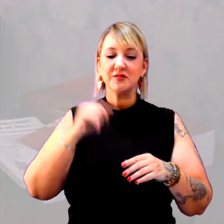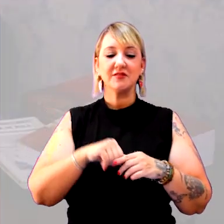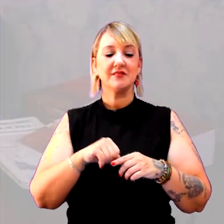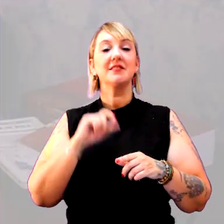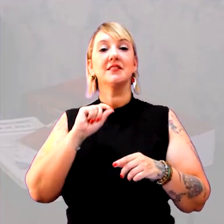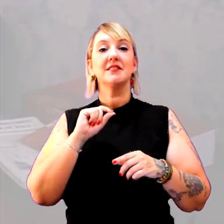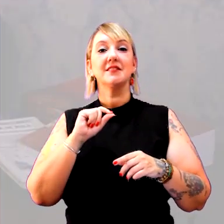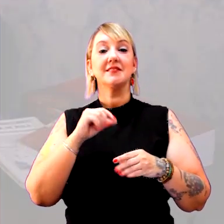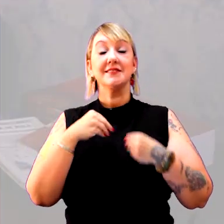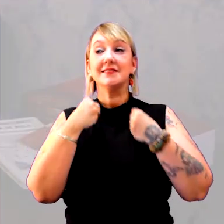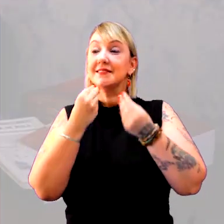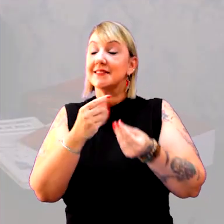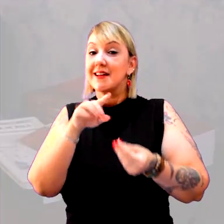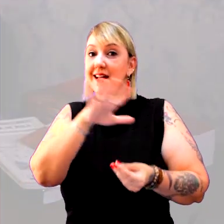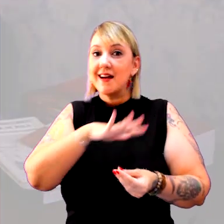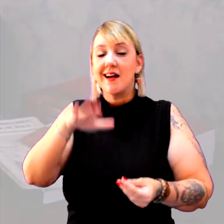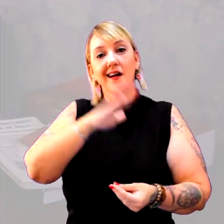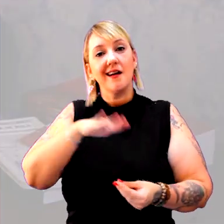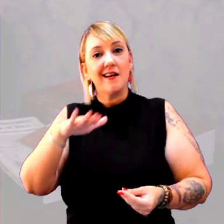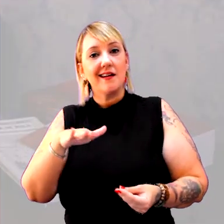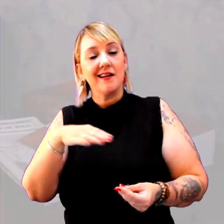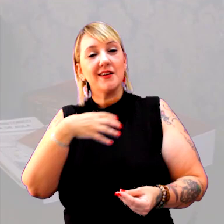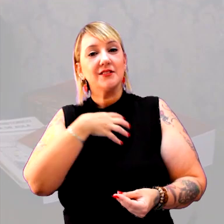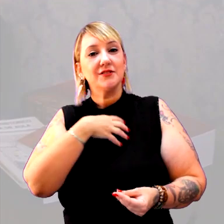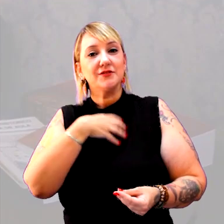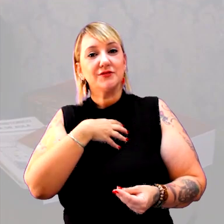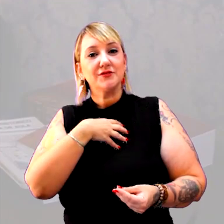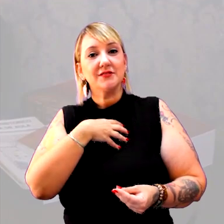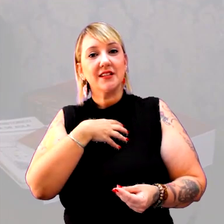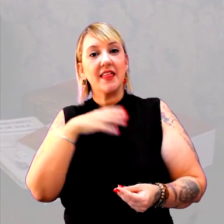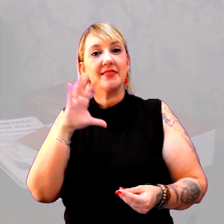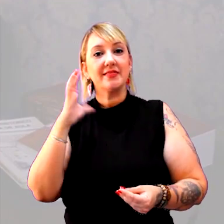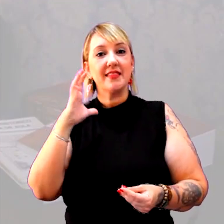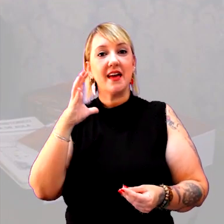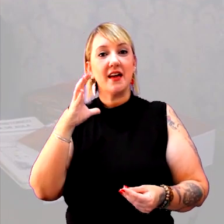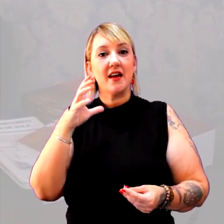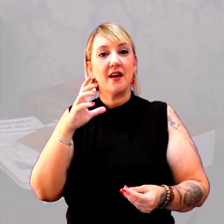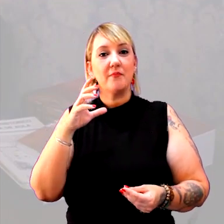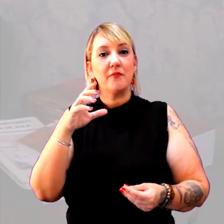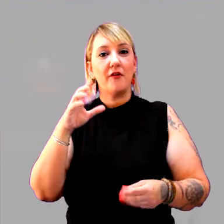que é entregue a eles de uma forma cronologicamente desorganizada.